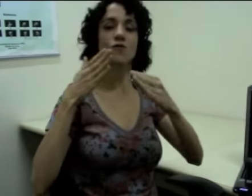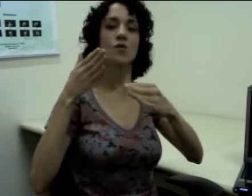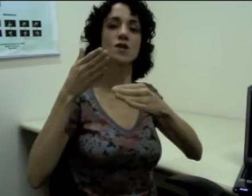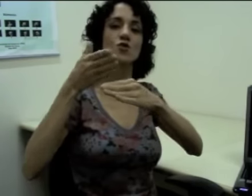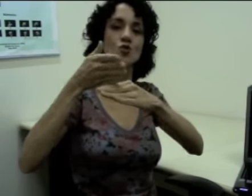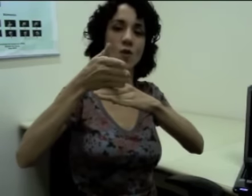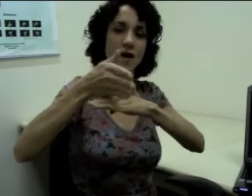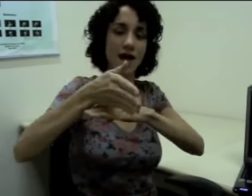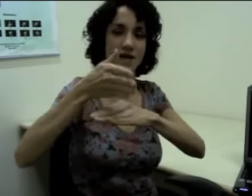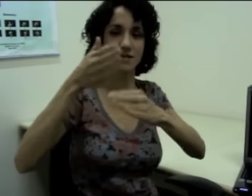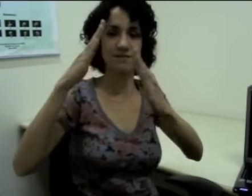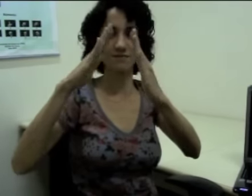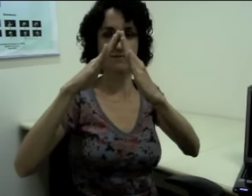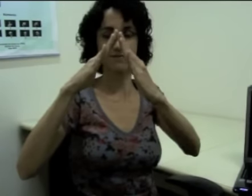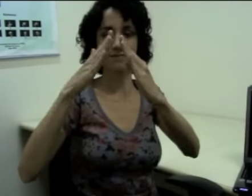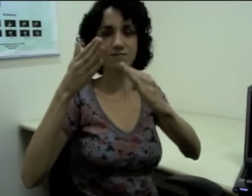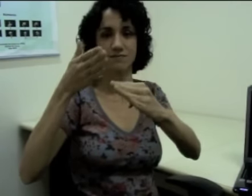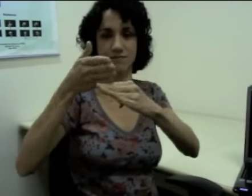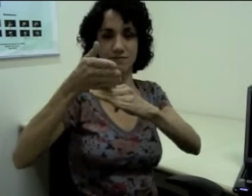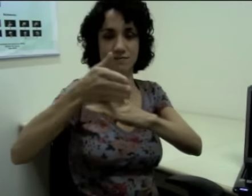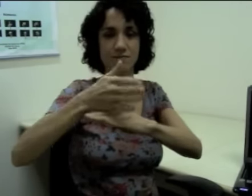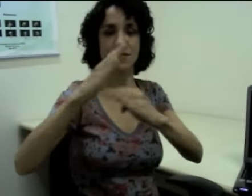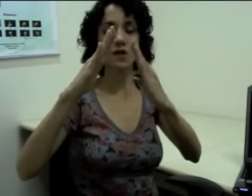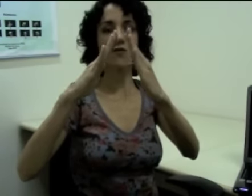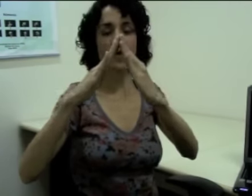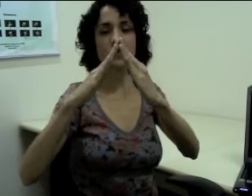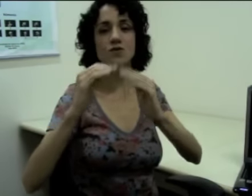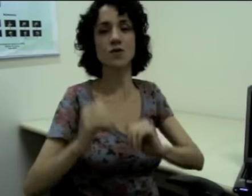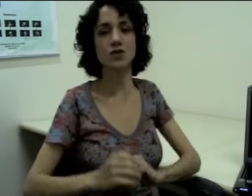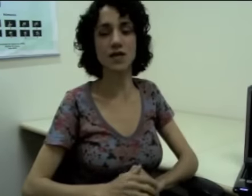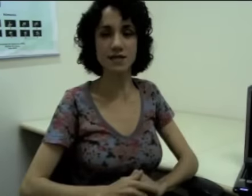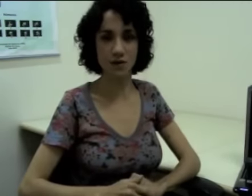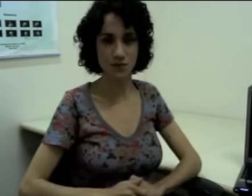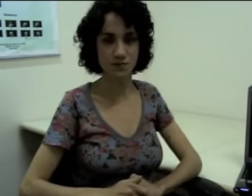“Eu vou na sua casa”, eu faço em sua direção.